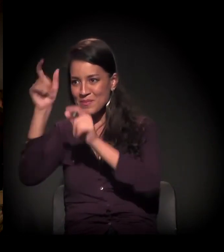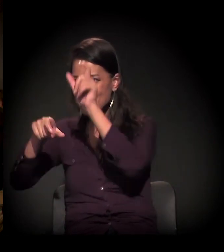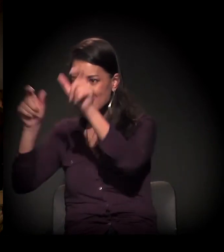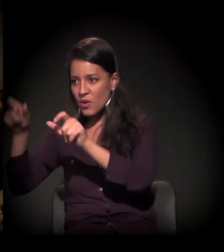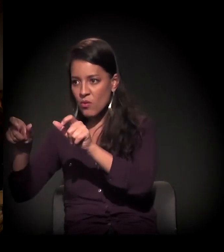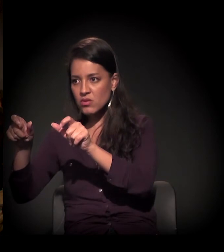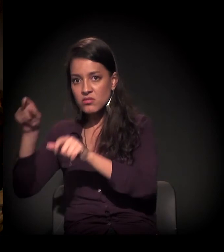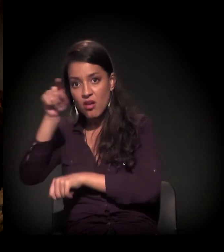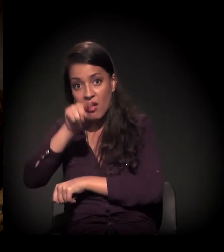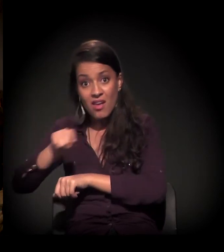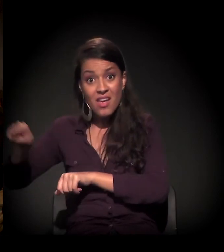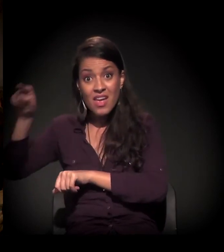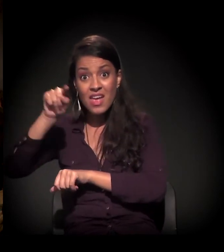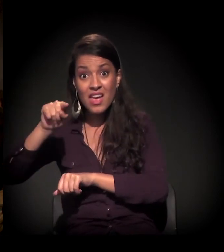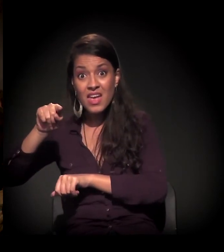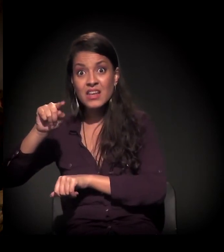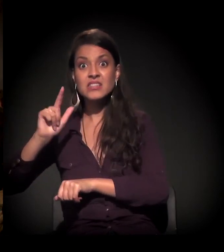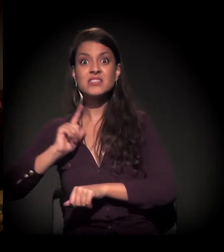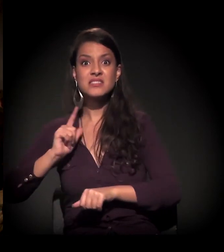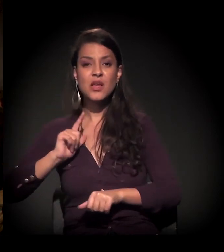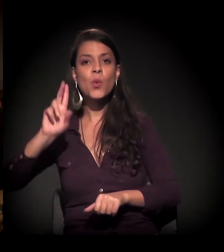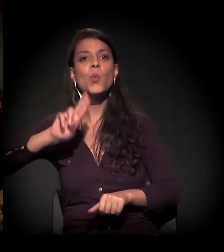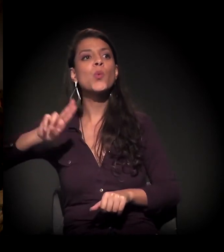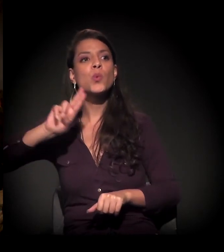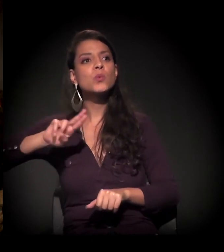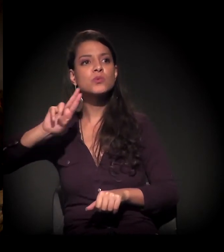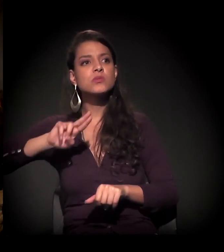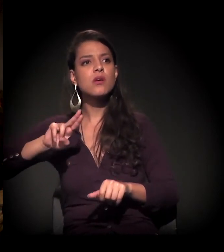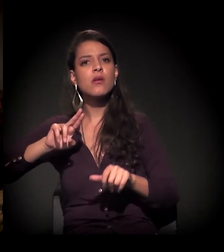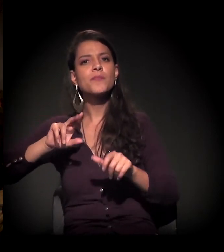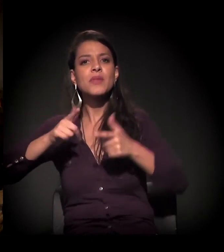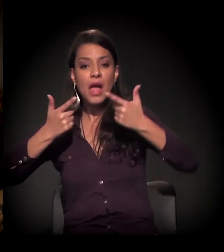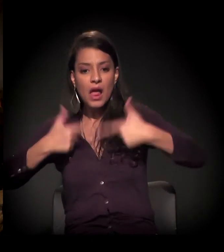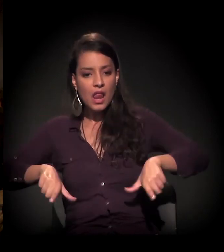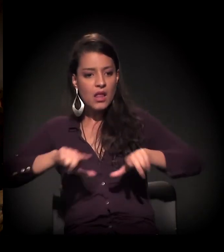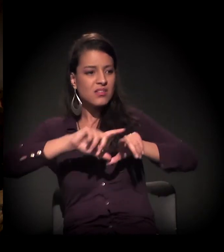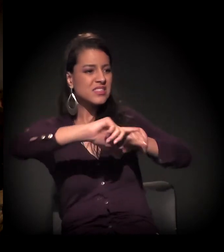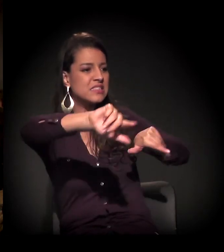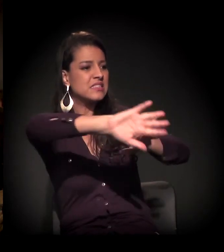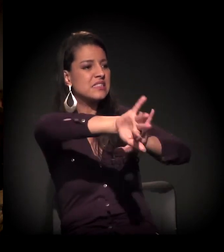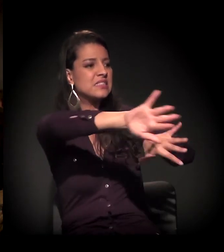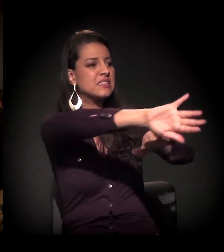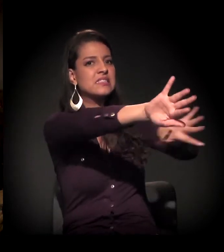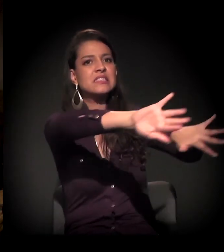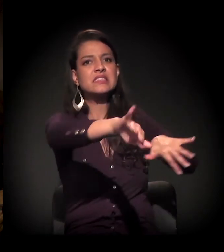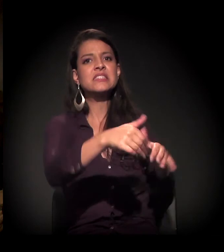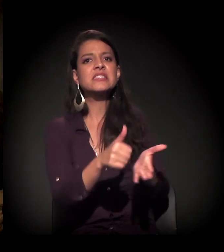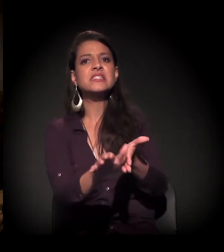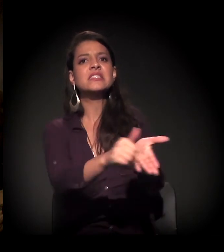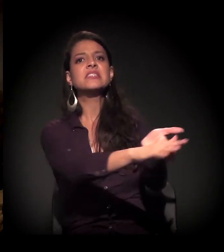eles usam armas, que é a gentrificação, que é a parte higienista.